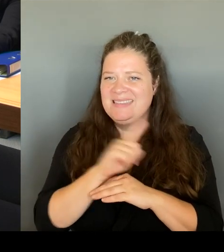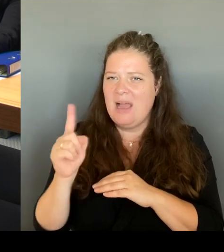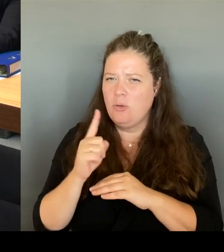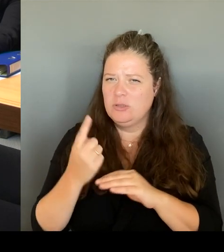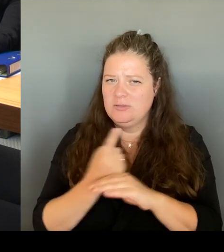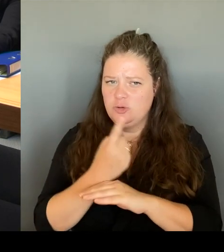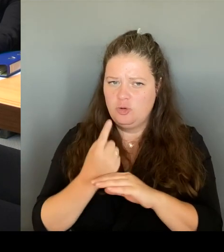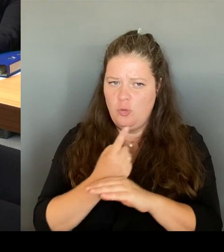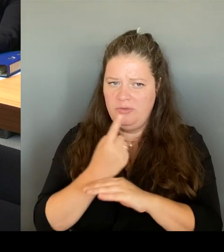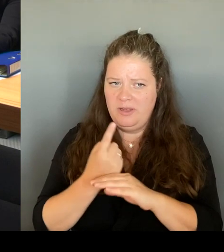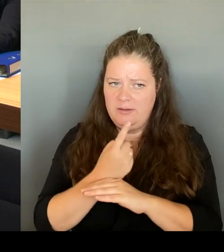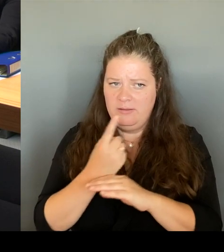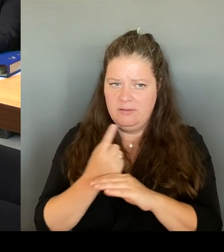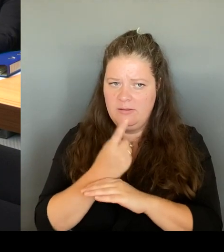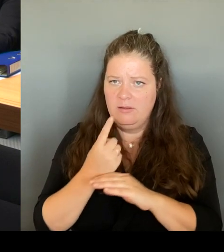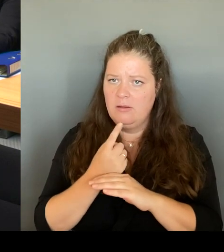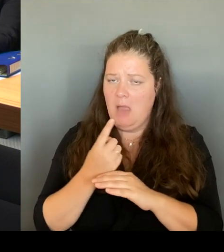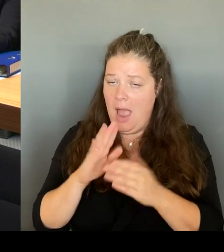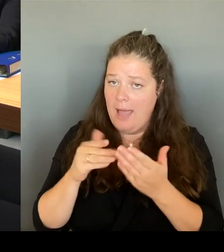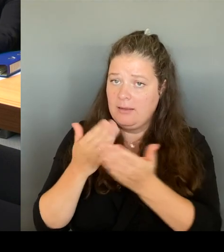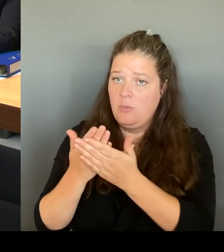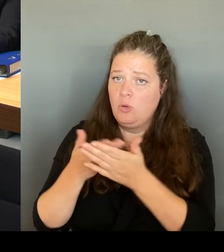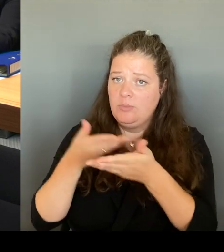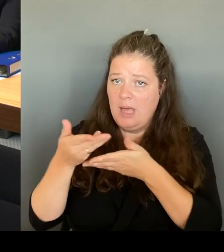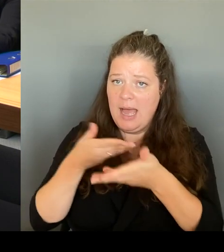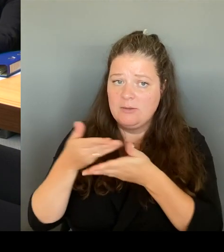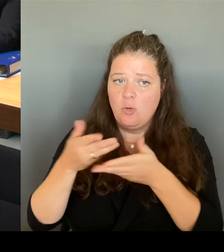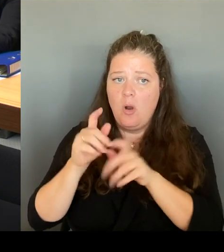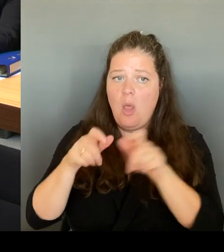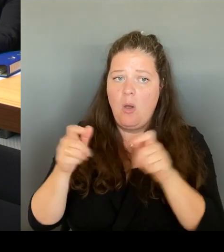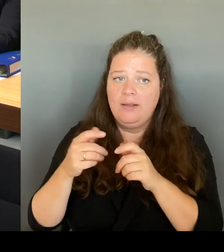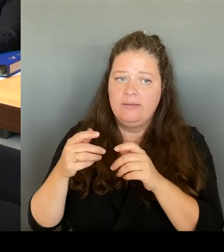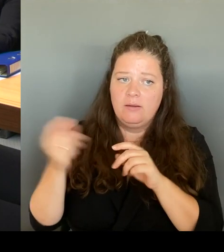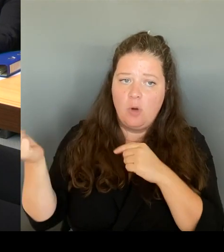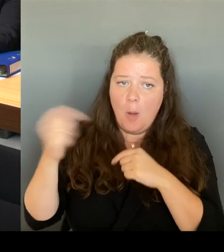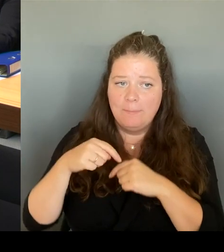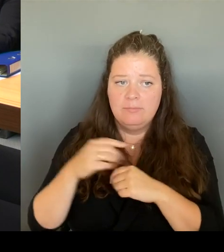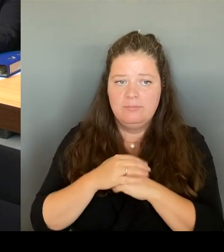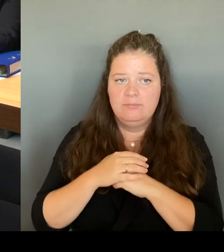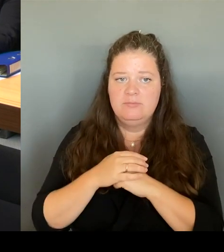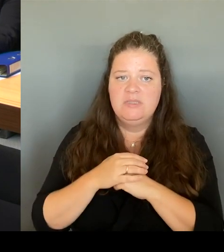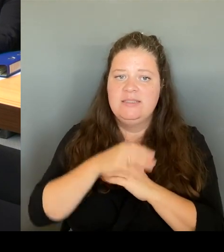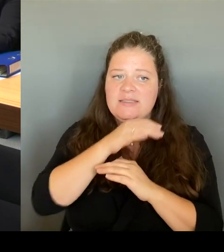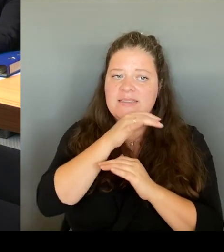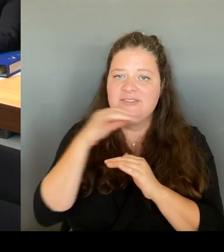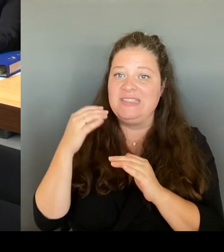Touristen, die dort in der Wache Auskunft haben wollen. Wir haben das Ordnungsamt im Übrigen auch vor Ort.